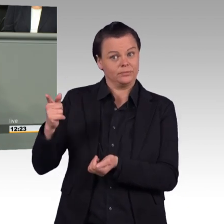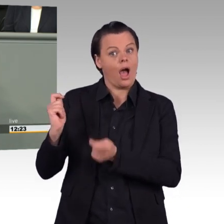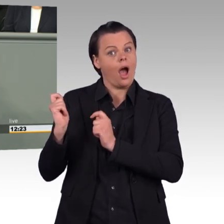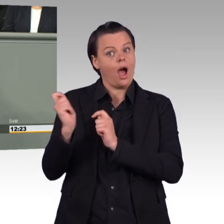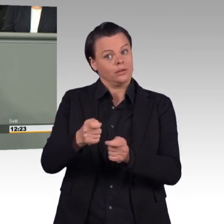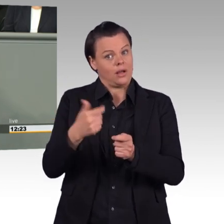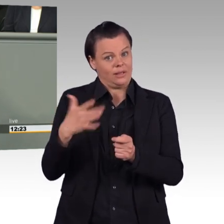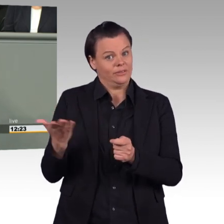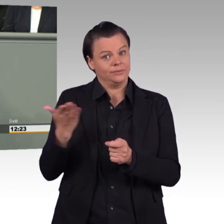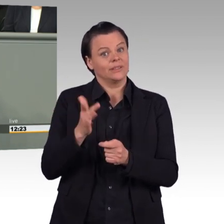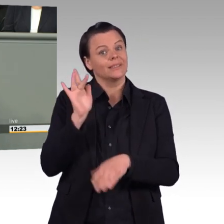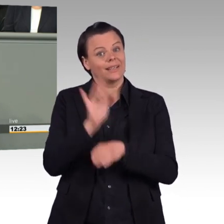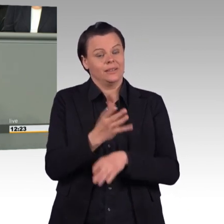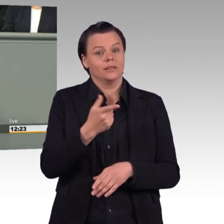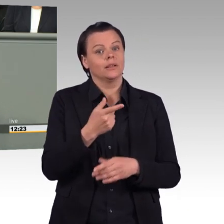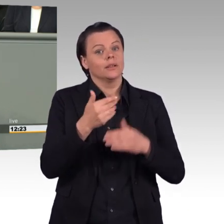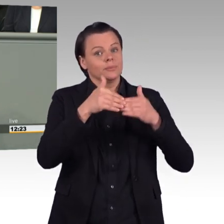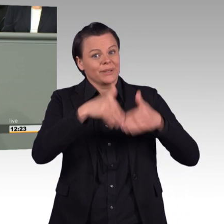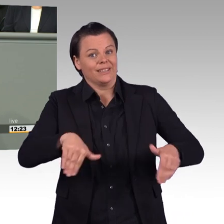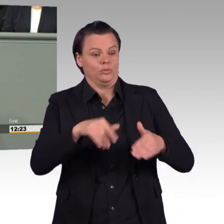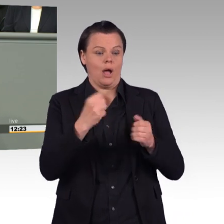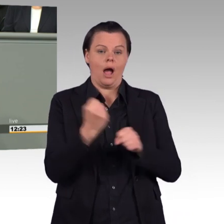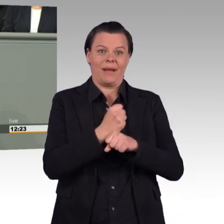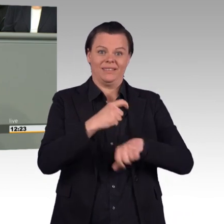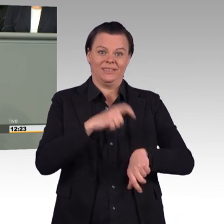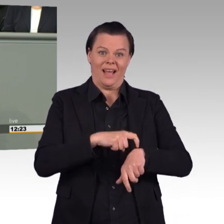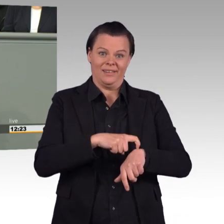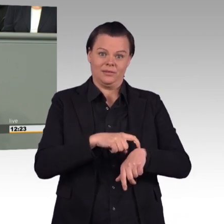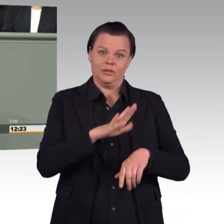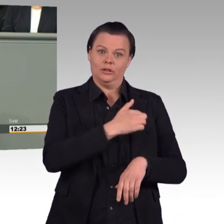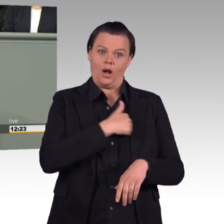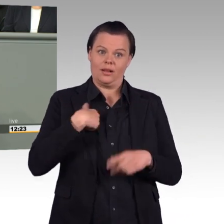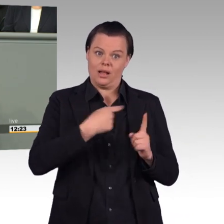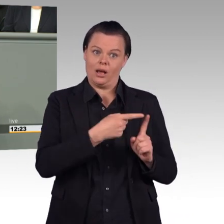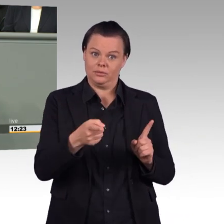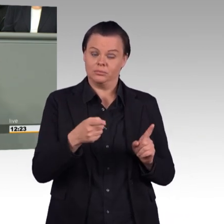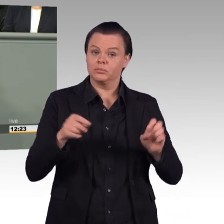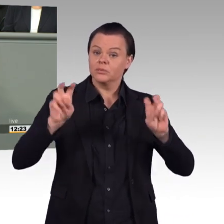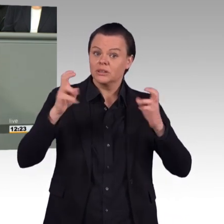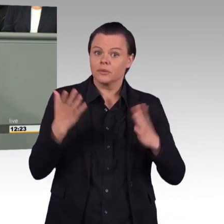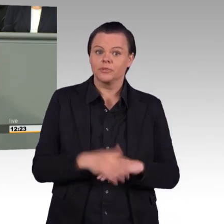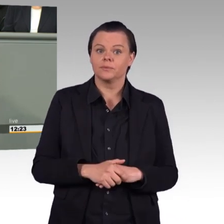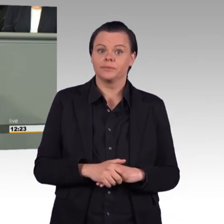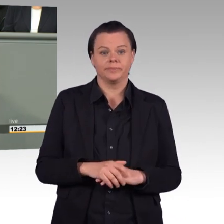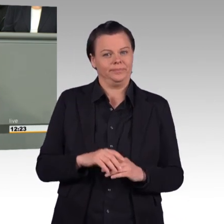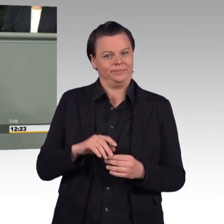denn so etwas passe nicht, Zitat: „zum Wesen von Streitkräften und zur deutschen militärischen Führungskultur“,